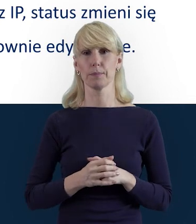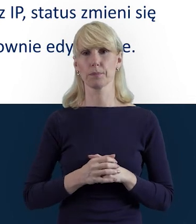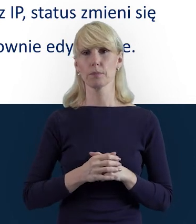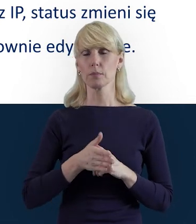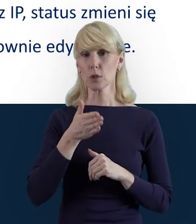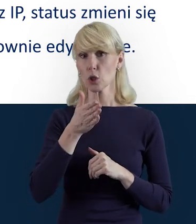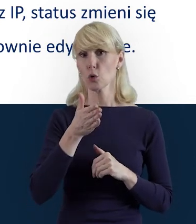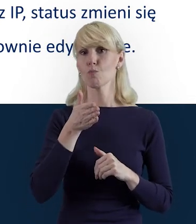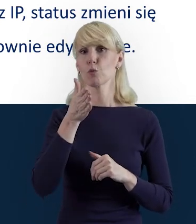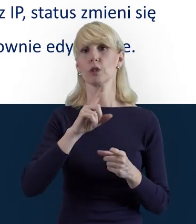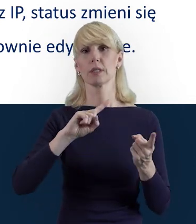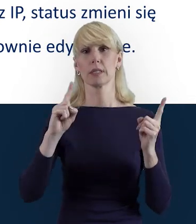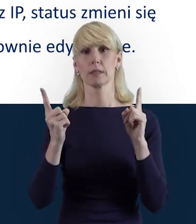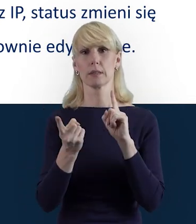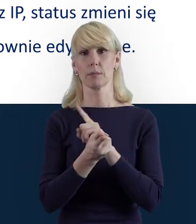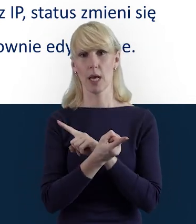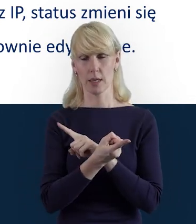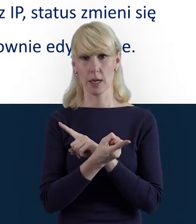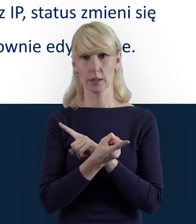status zmienia się na „W przygotowaniu"